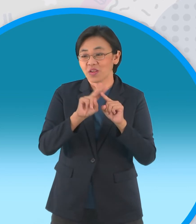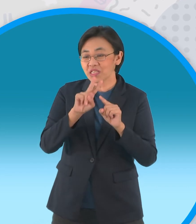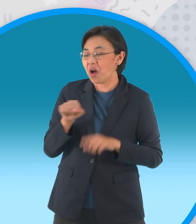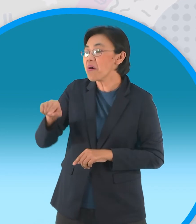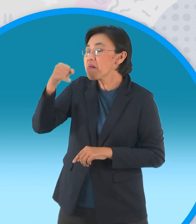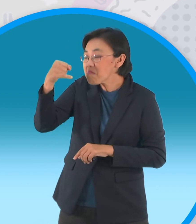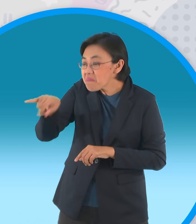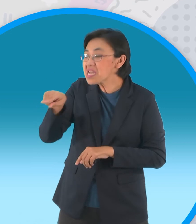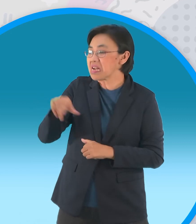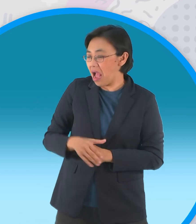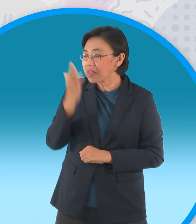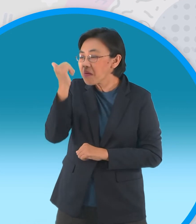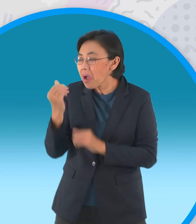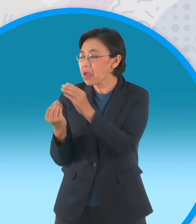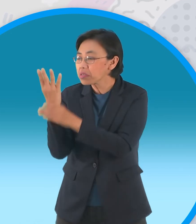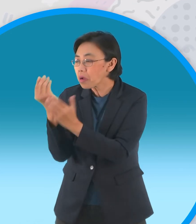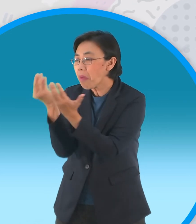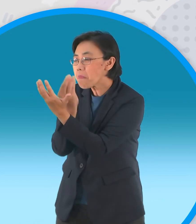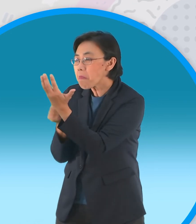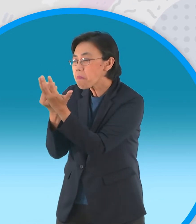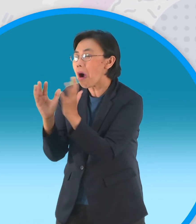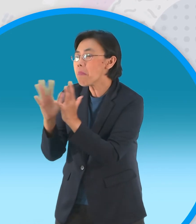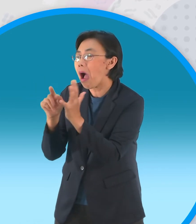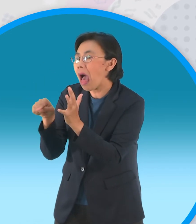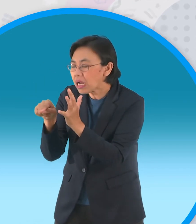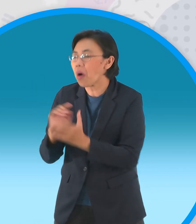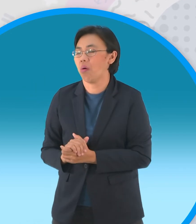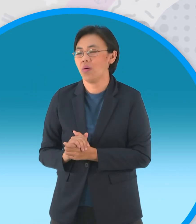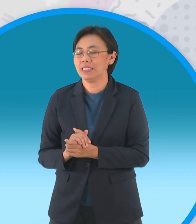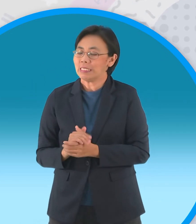เจ้าทำความผิดพลาดเองที่ออกคนจำนวนมาก